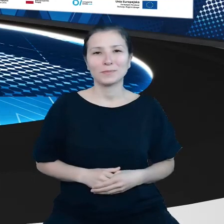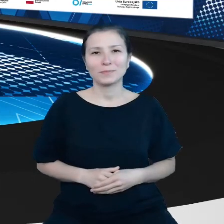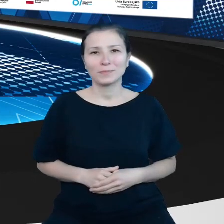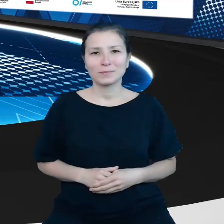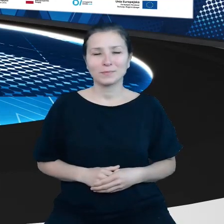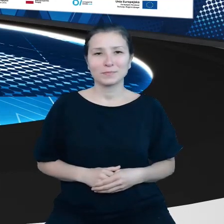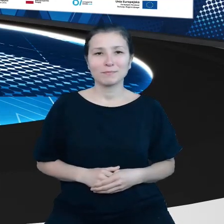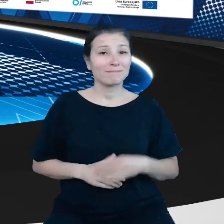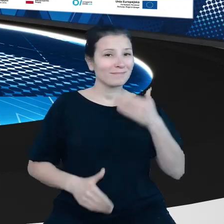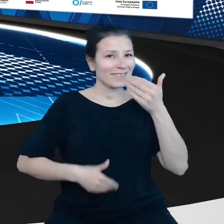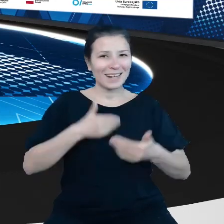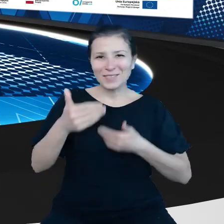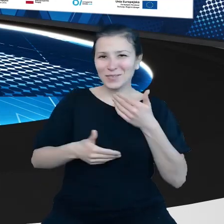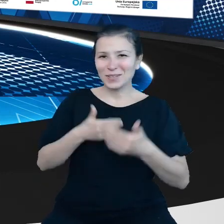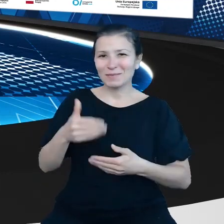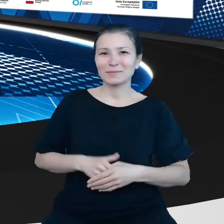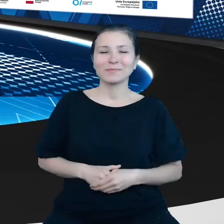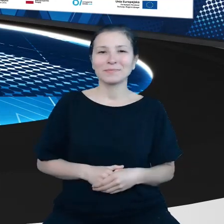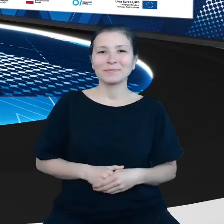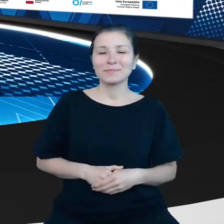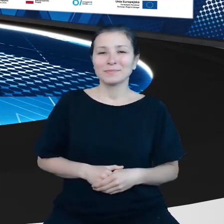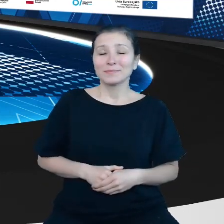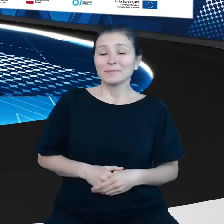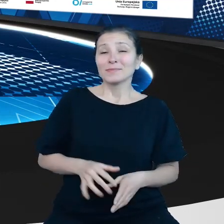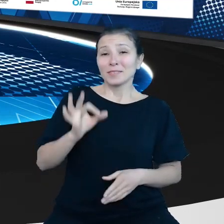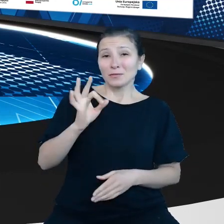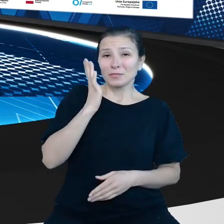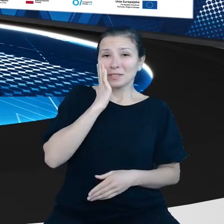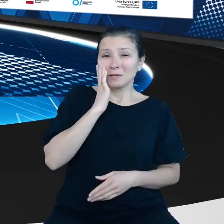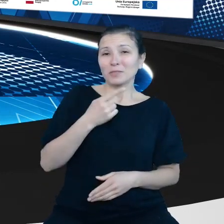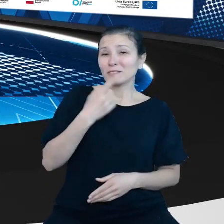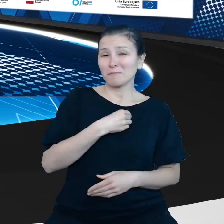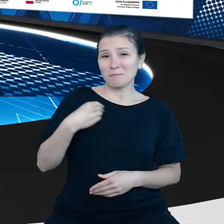Gratulujemy Pańskiej znajomości polskiego, robi wrażenie.